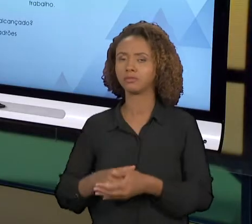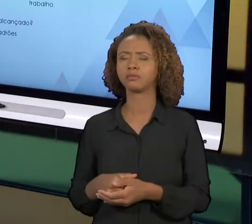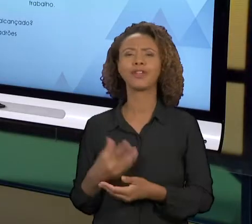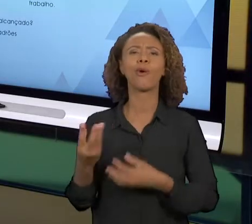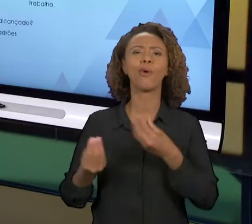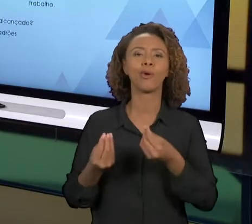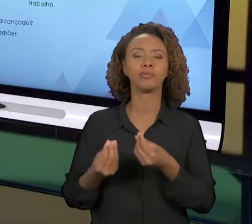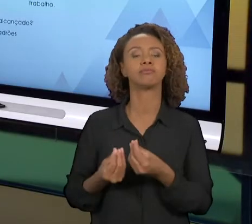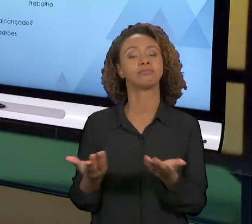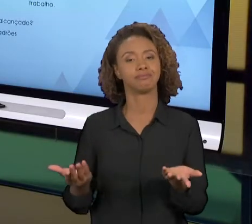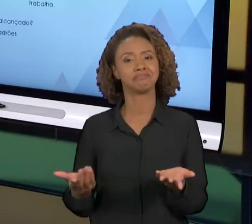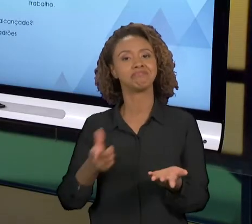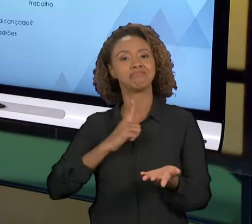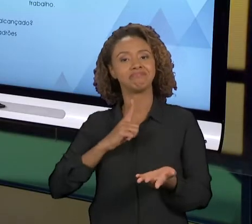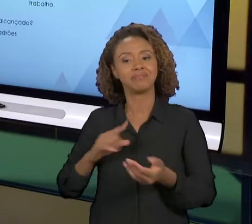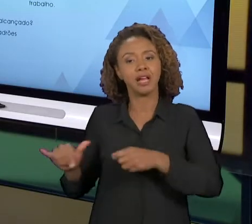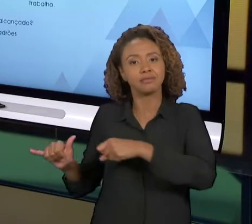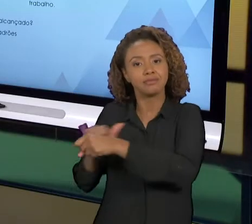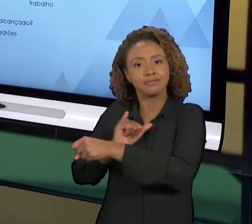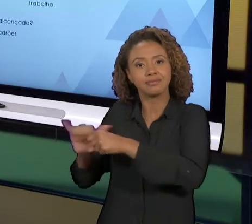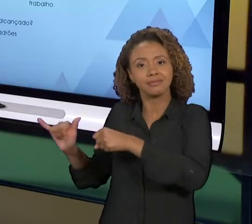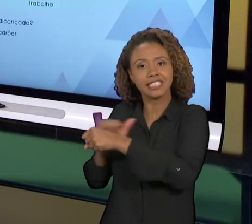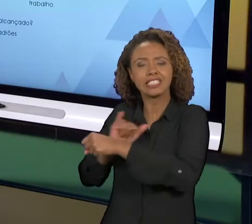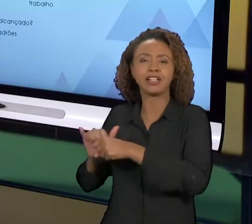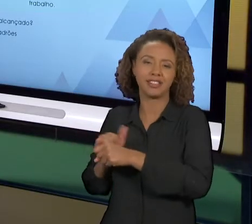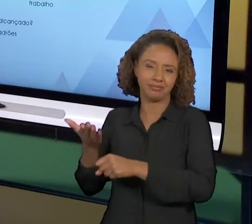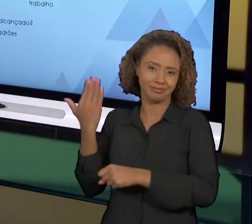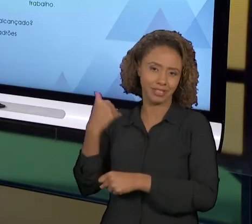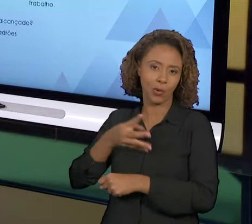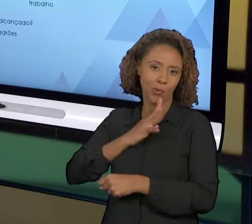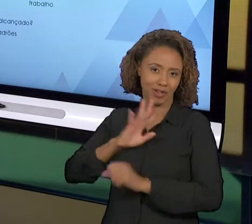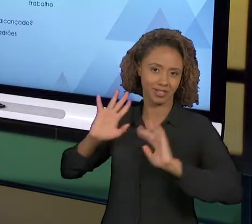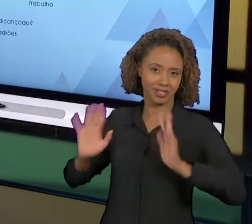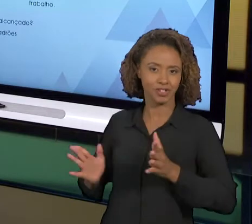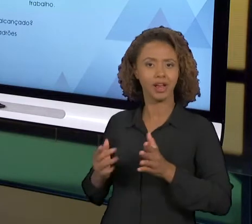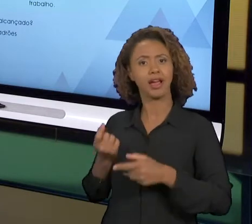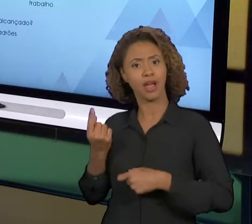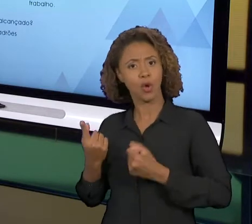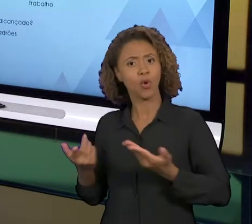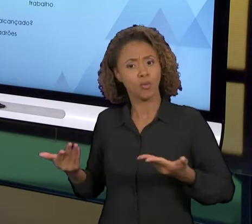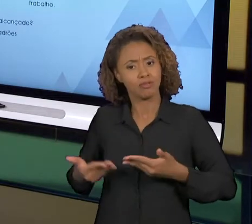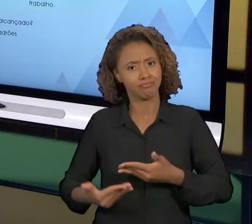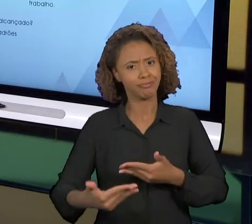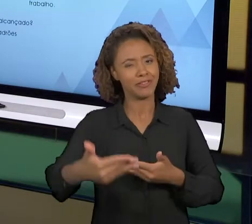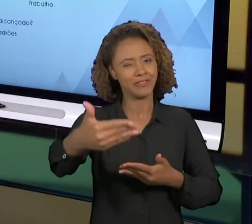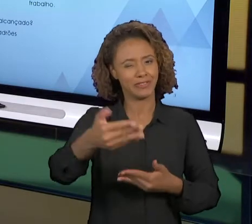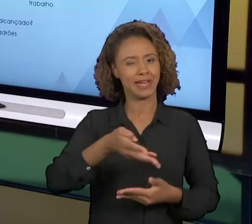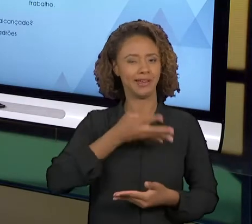UTILIZANDO AS FERRAMENTAS QUE A GENTE JÁ CONHECE, E ALGUMAS QUE A GENTE ATÉ VAI CONHECER AINDA.